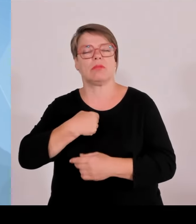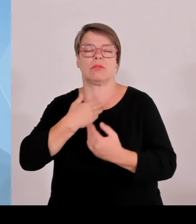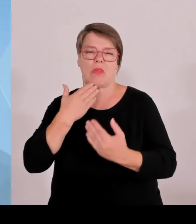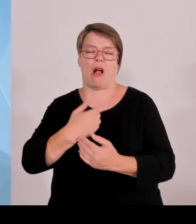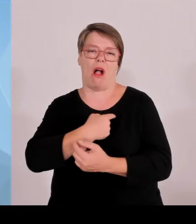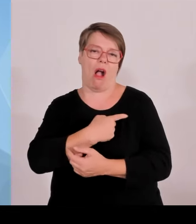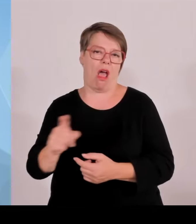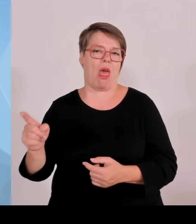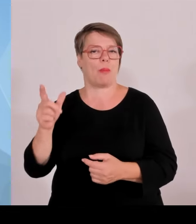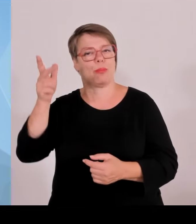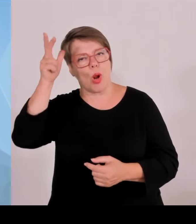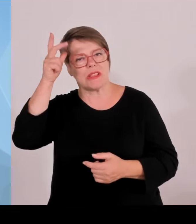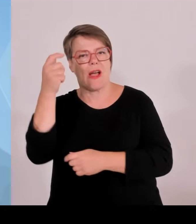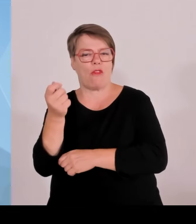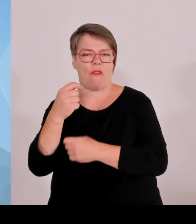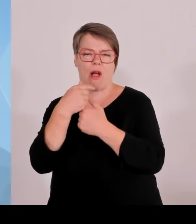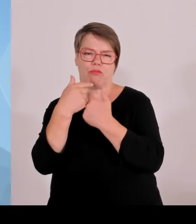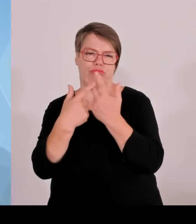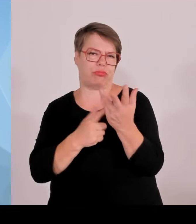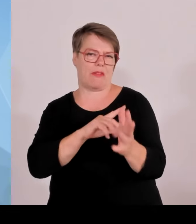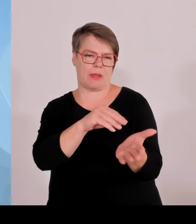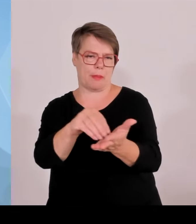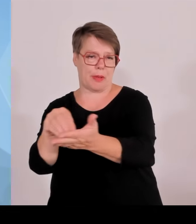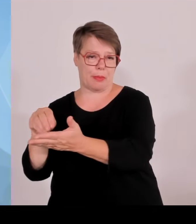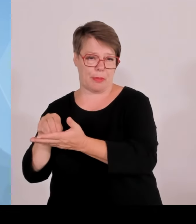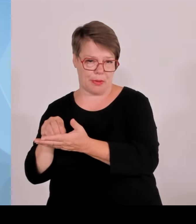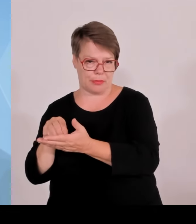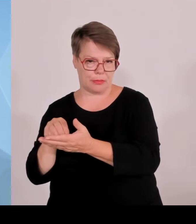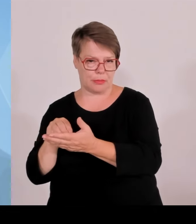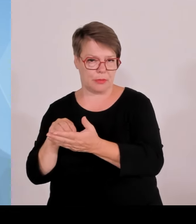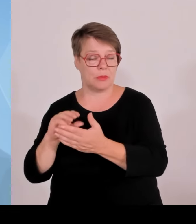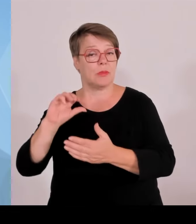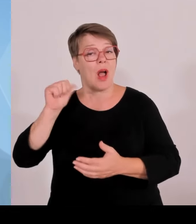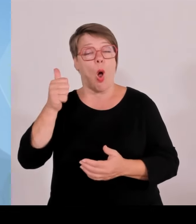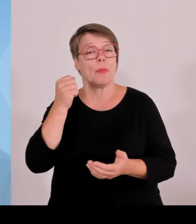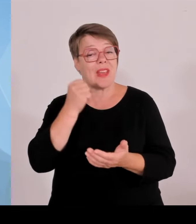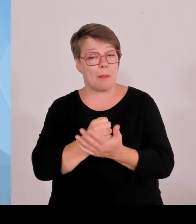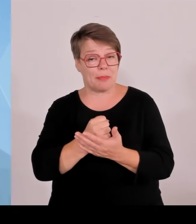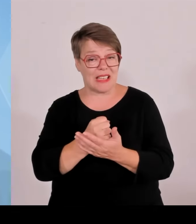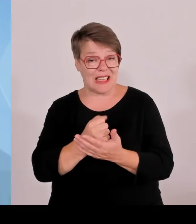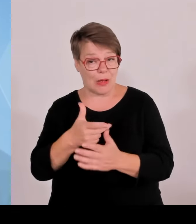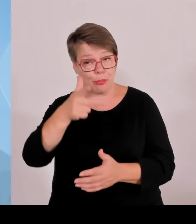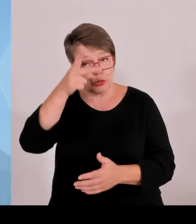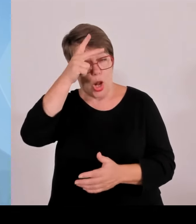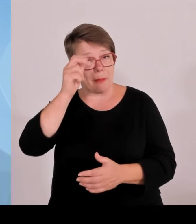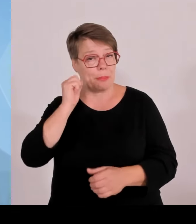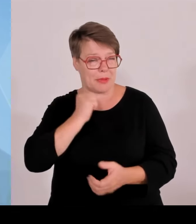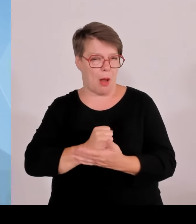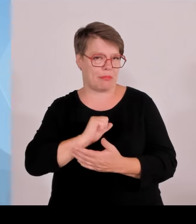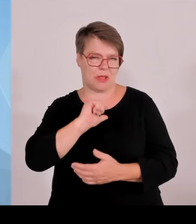Es kam auch zur Unterstützung durch Kräfte aus Baden Württemberg am Christopher Street Day, der ja während der Zeit